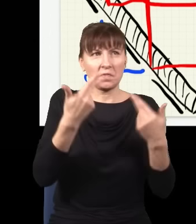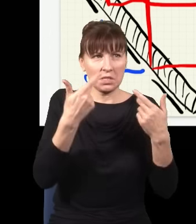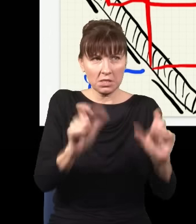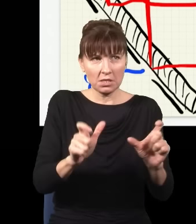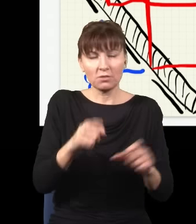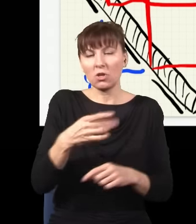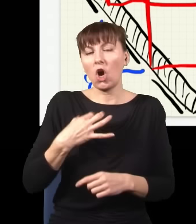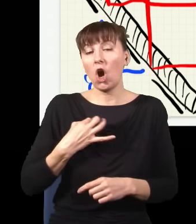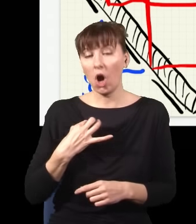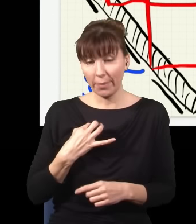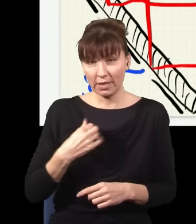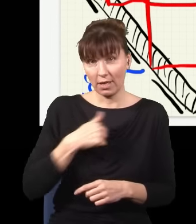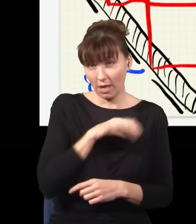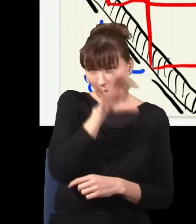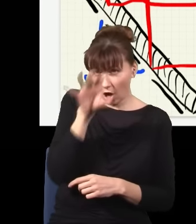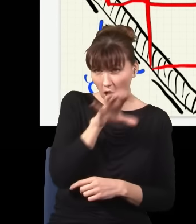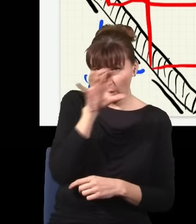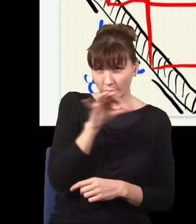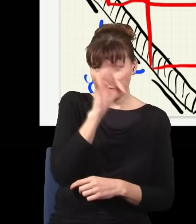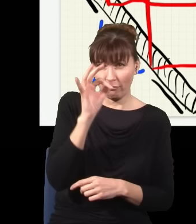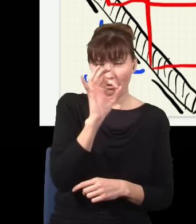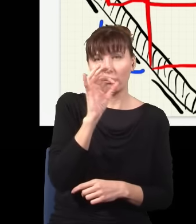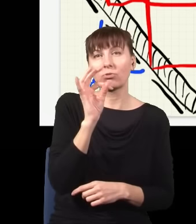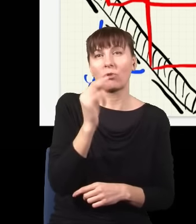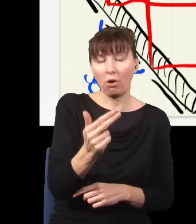czy ja fizycznie obserwuję te dwa fotony, czy ich nie obserwuję, znaczenie ma tylko to,